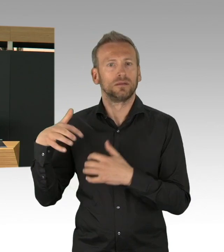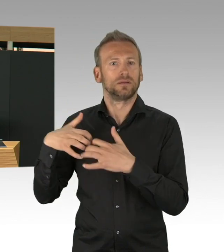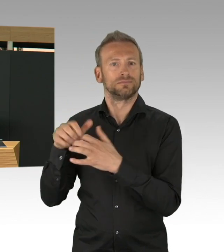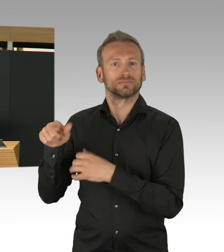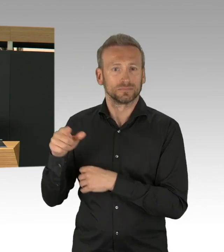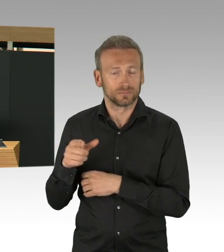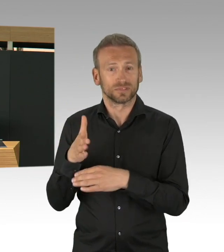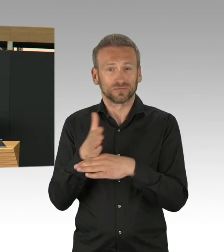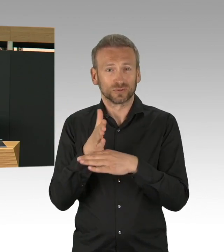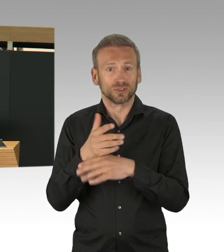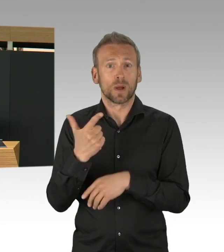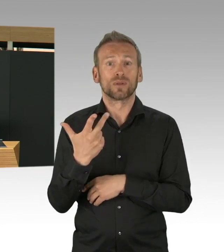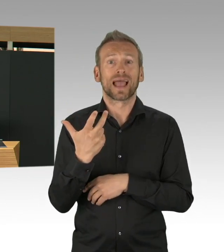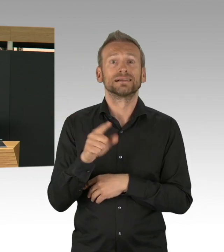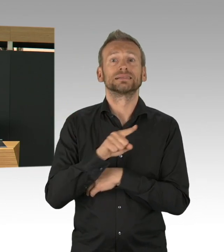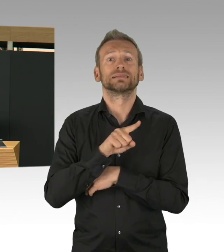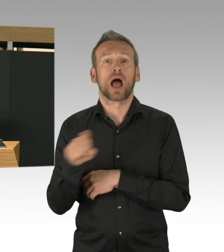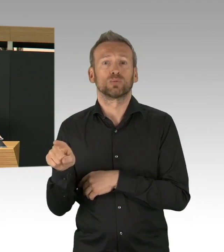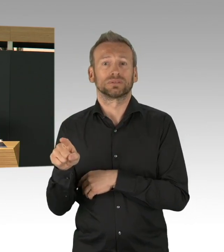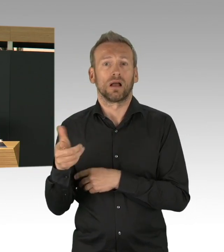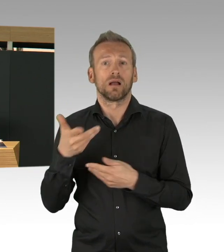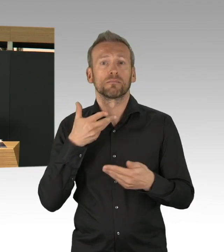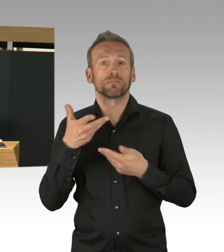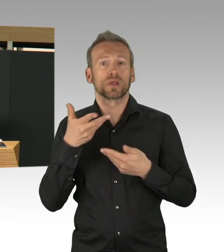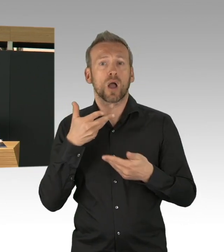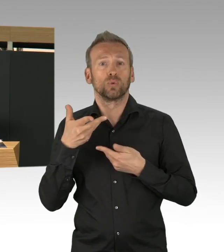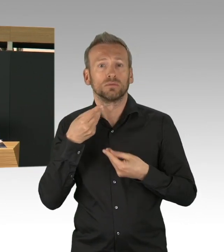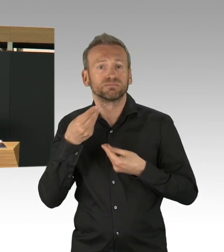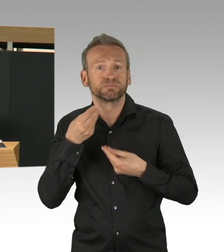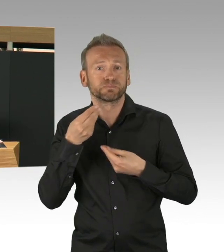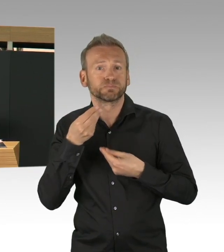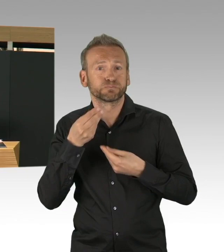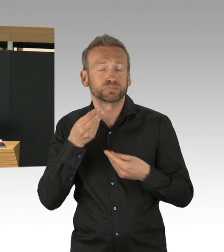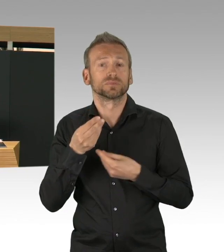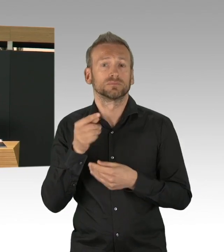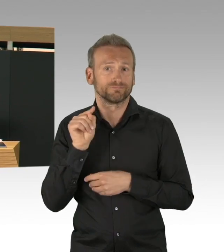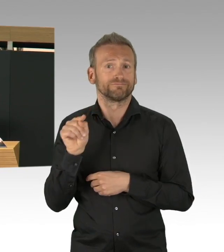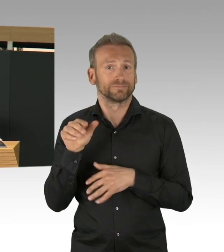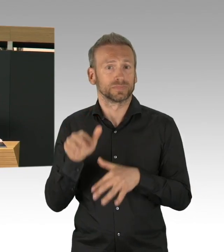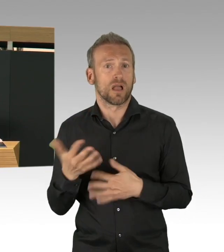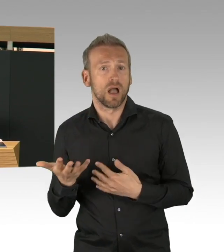hat die KV wirklich sich auch in den niedergelassenen Bereich gekümmert, es gibt Schutzkleidung für die niedergelassenen Ärzte